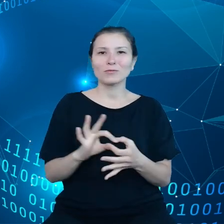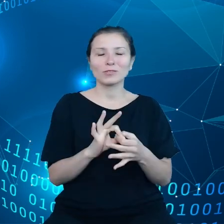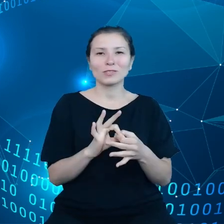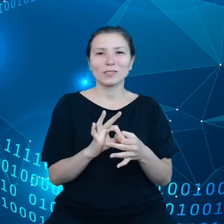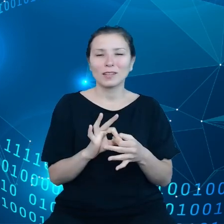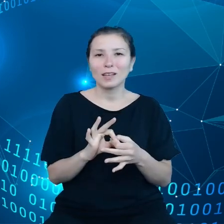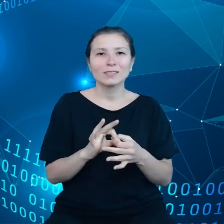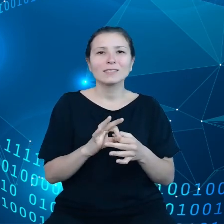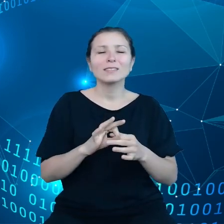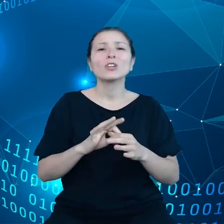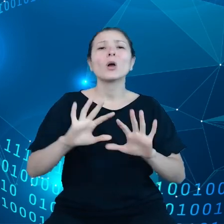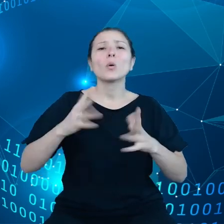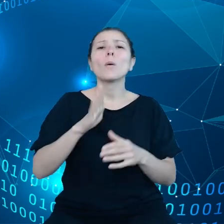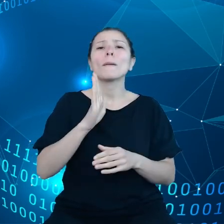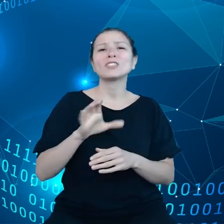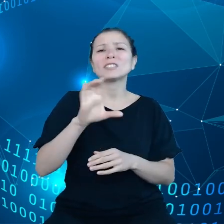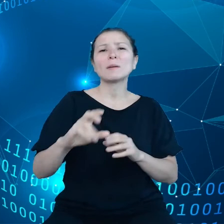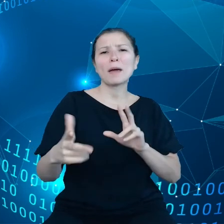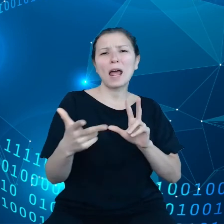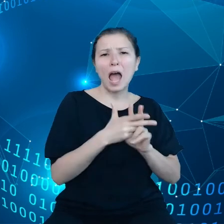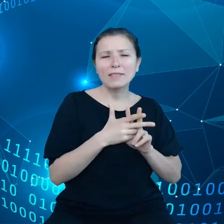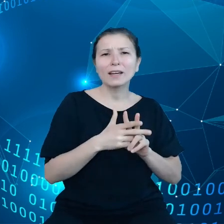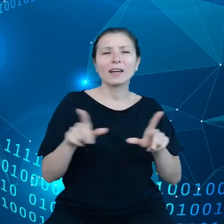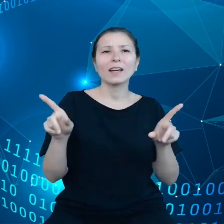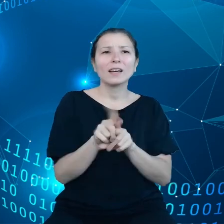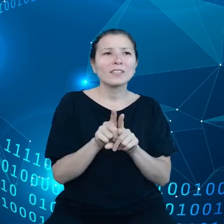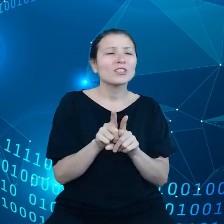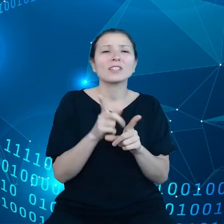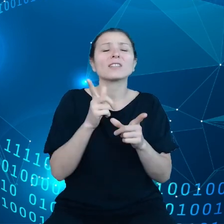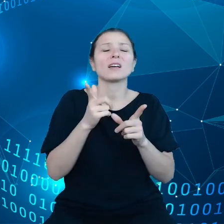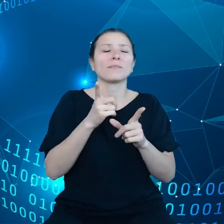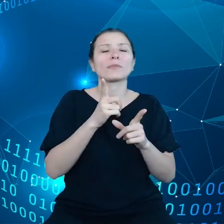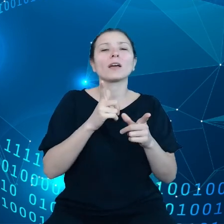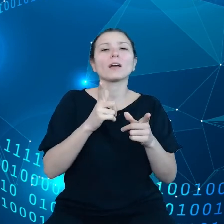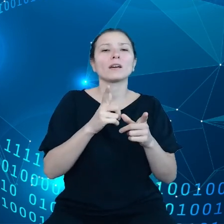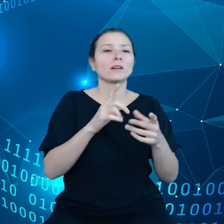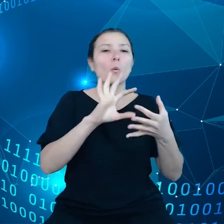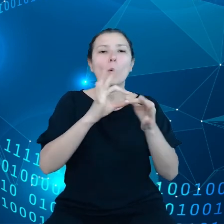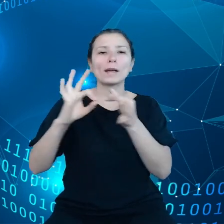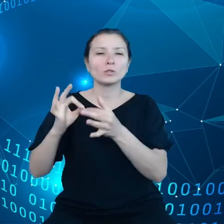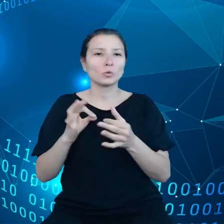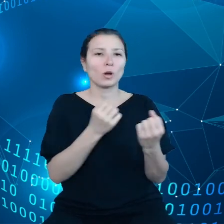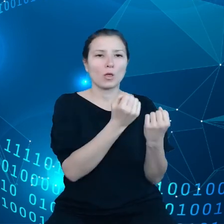wąskimi gardłami w łańcuchu dostaw czy też problemami, które pojawiają się w krajach trzecich.